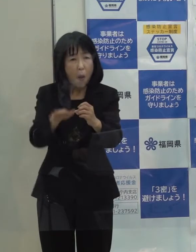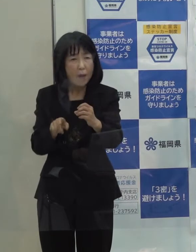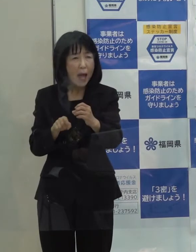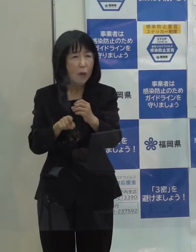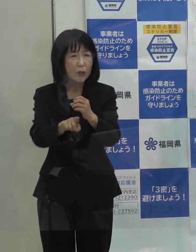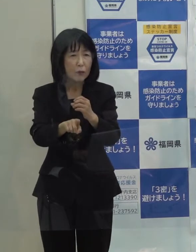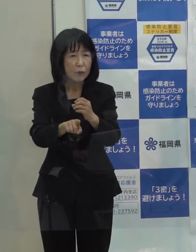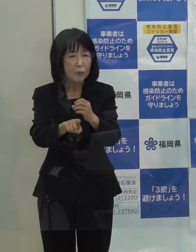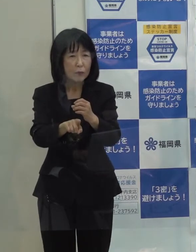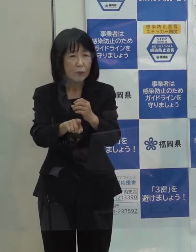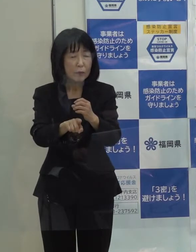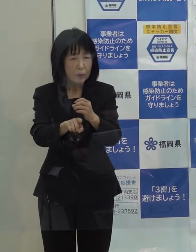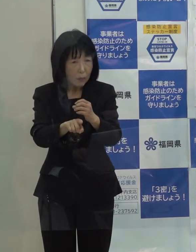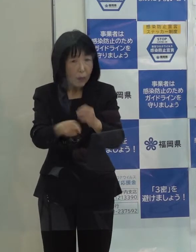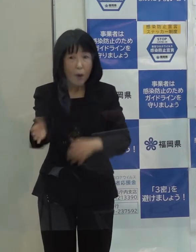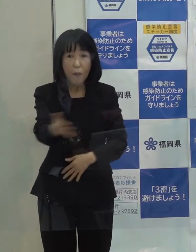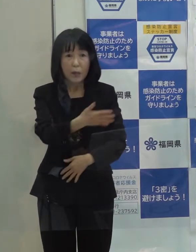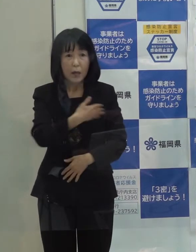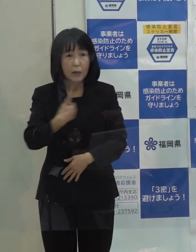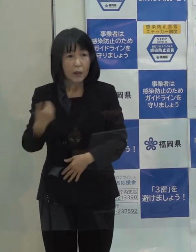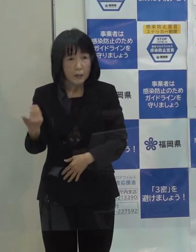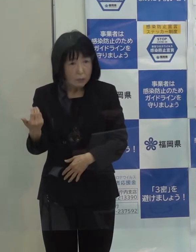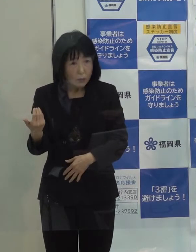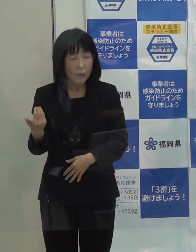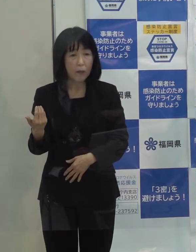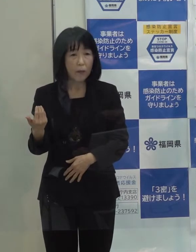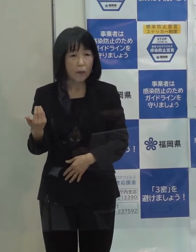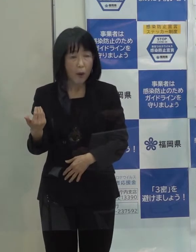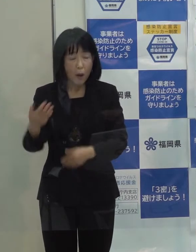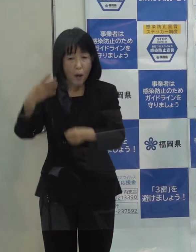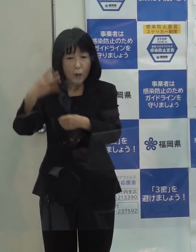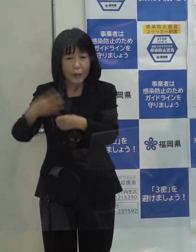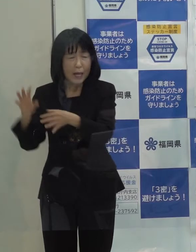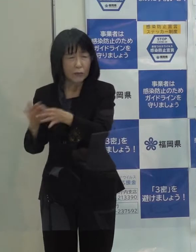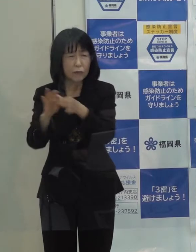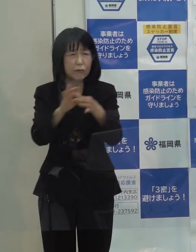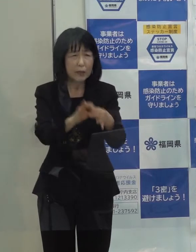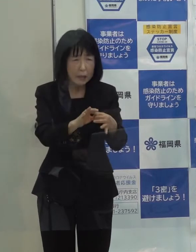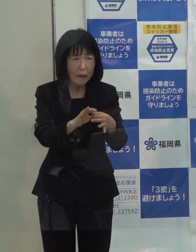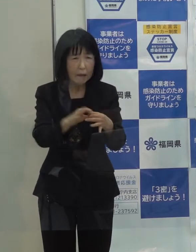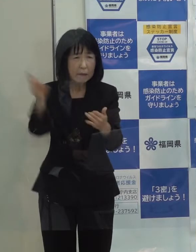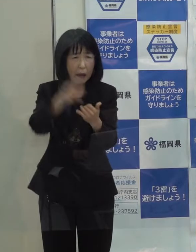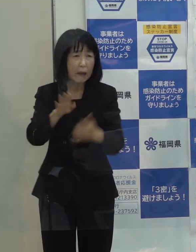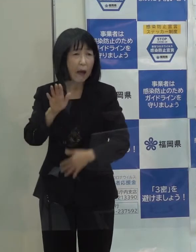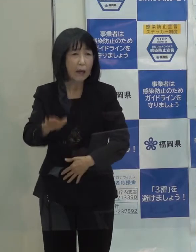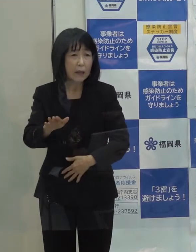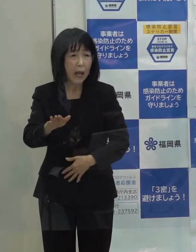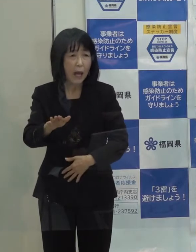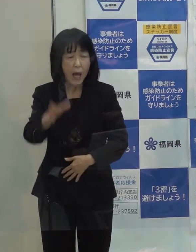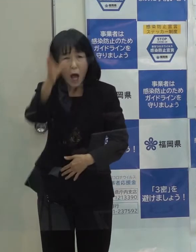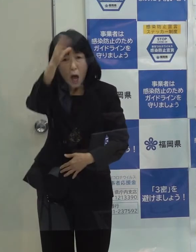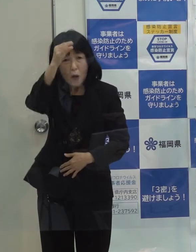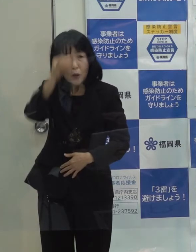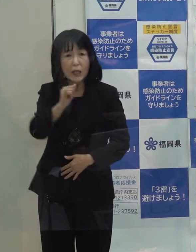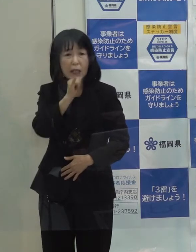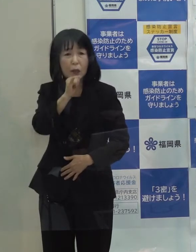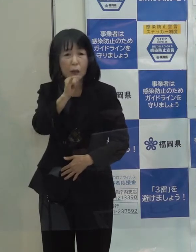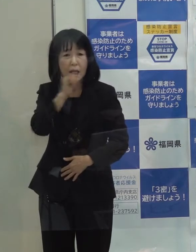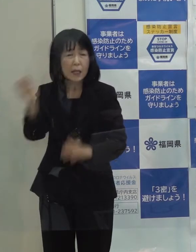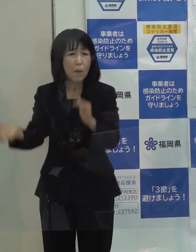また 本県にとっては４年連続の災害 それから鳥インフルエンザなどが発生したわけです